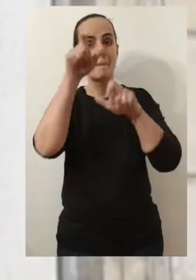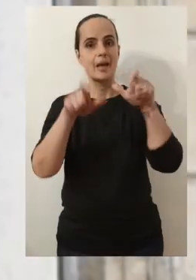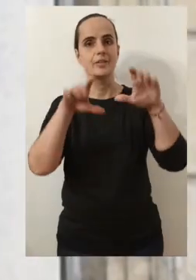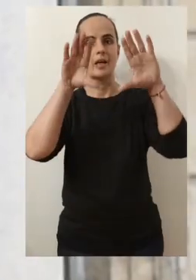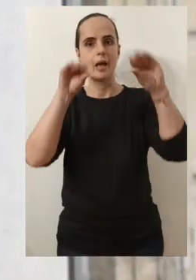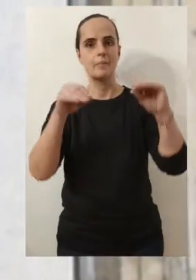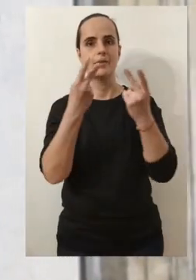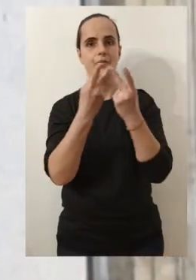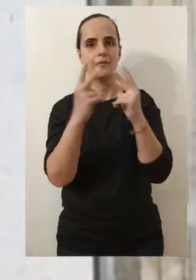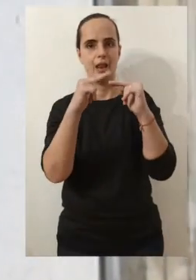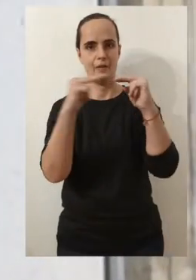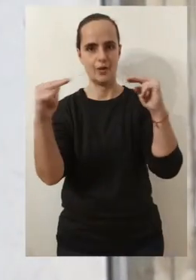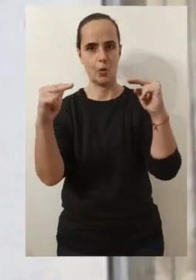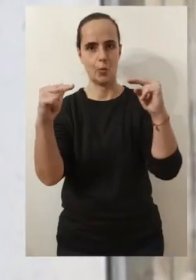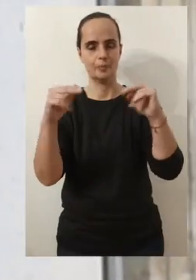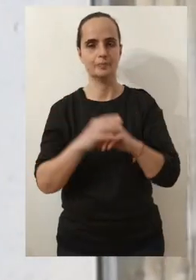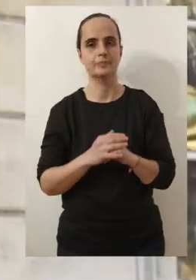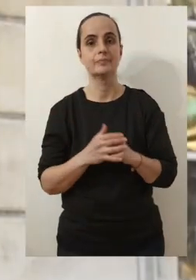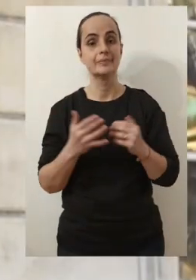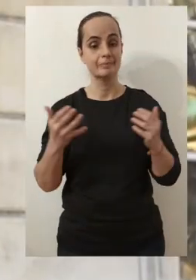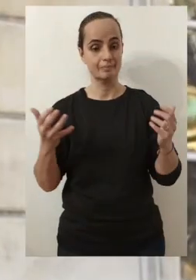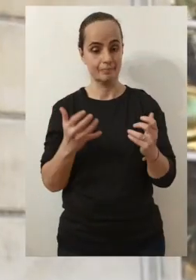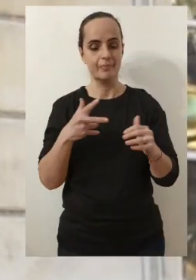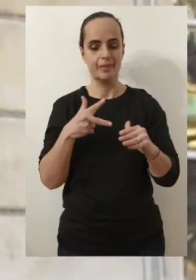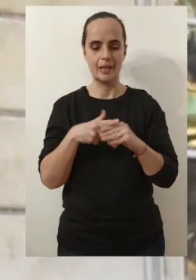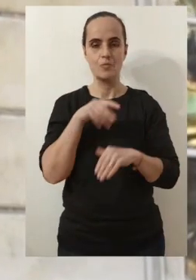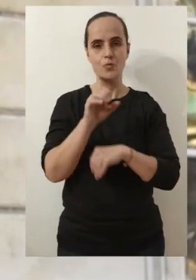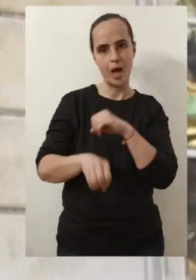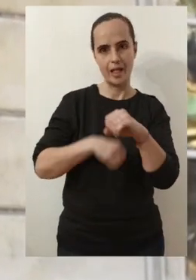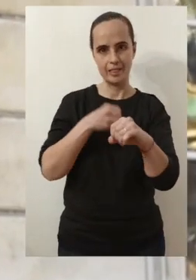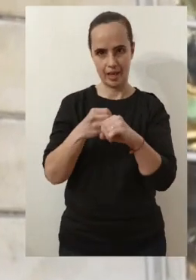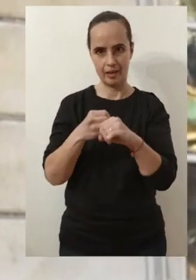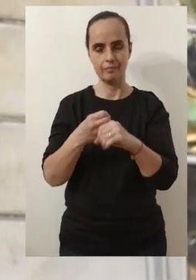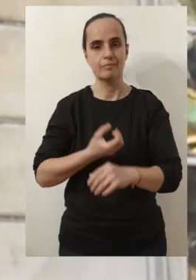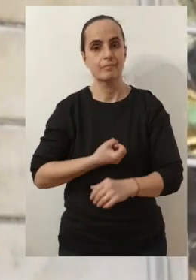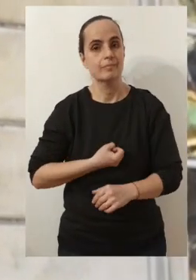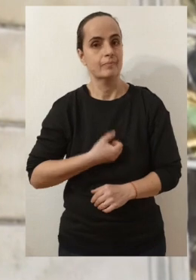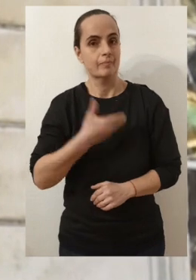Chères Avignonnaises, chers Avignonnais J'ai souhaité, en ce début d'année, vous présenter